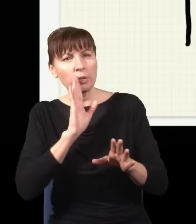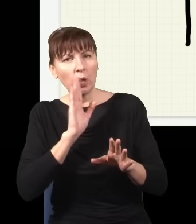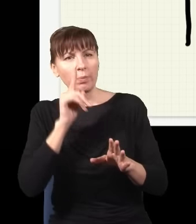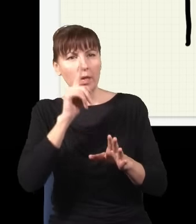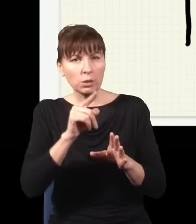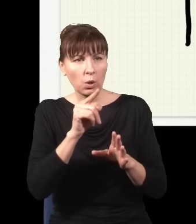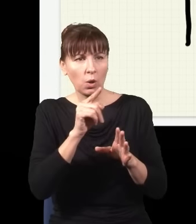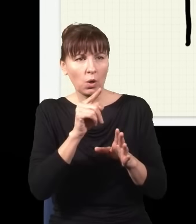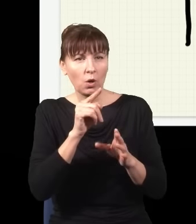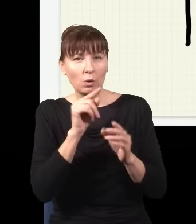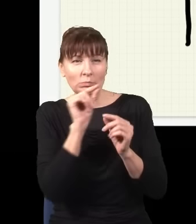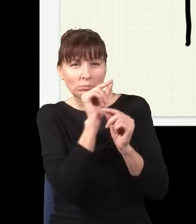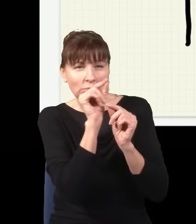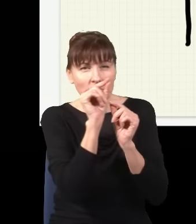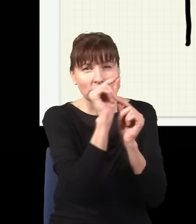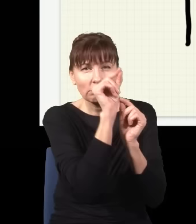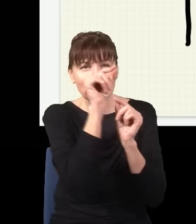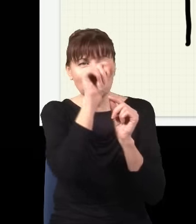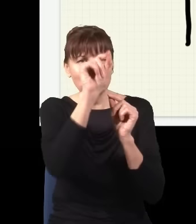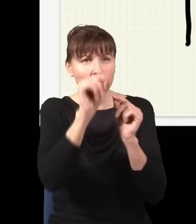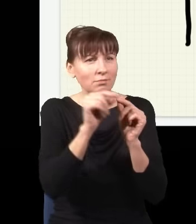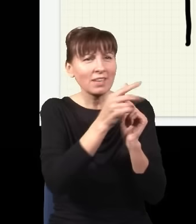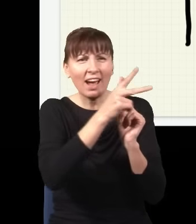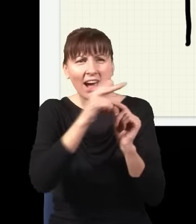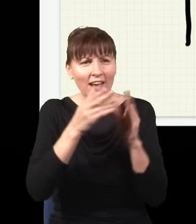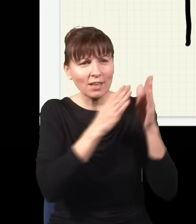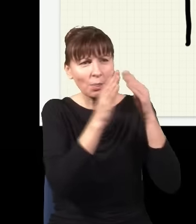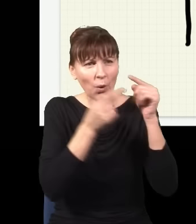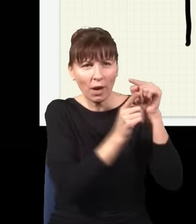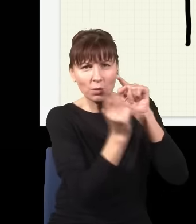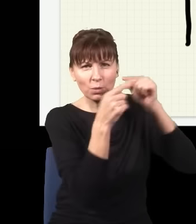którą tutaj przepuszczam, poruszała się każdą możliwą drogą, te drogi ze sobą w skomplikowany sposób